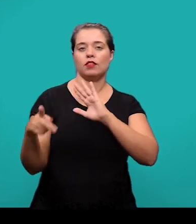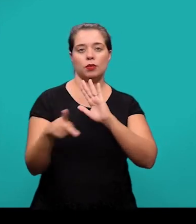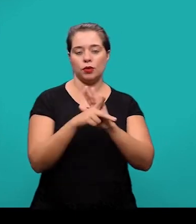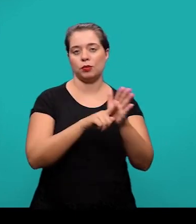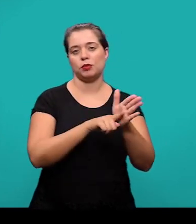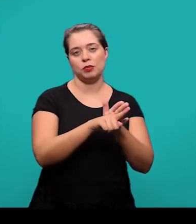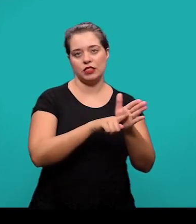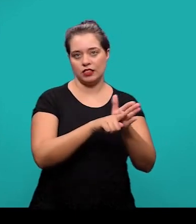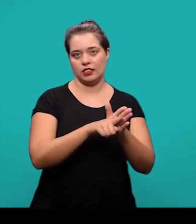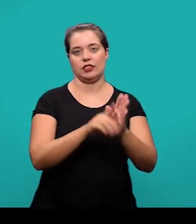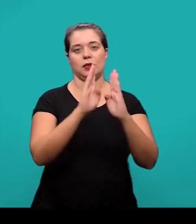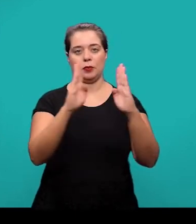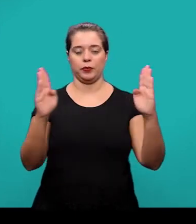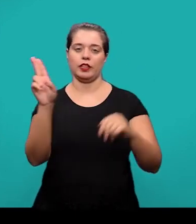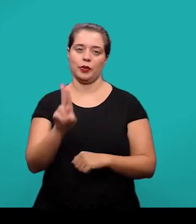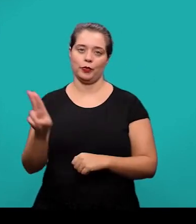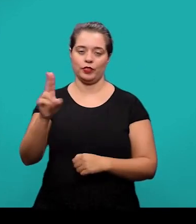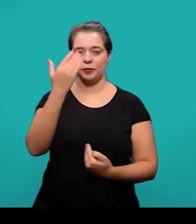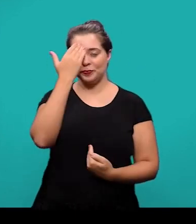na Biblioteca Central da UFSC. Muito obrigada!